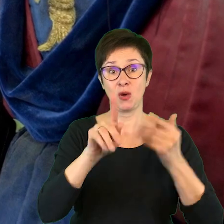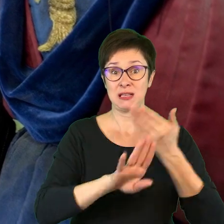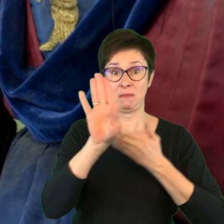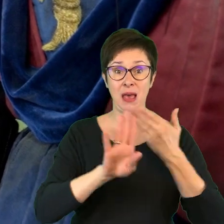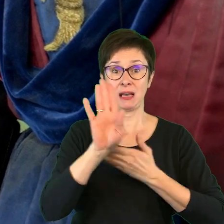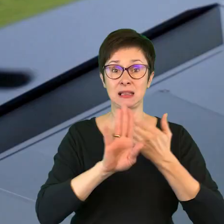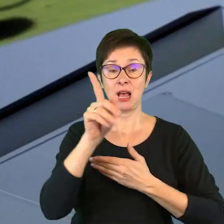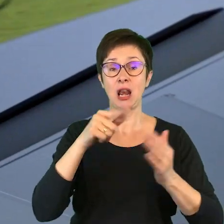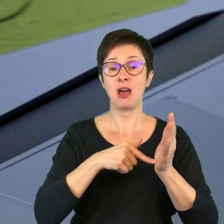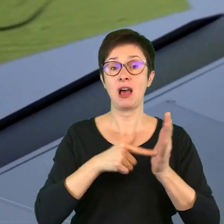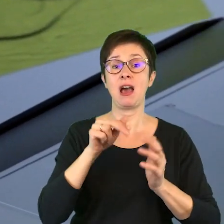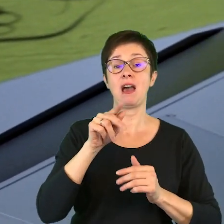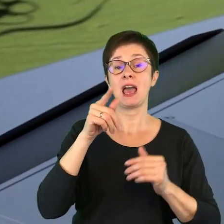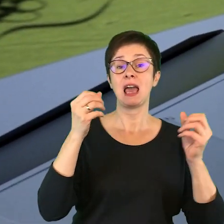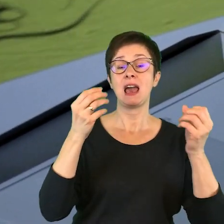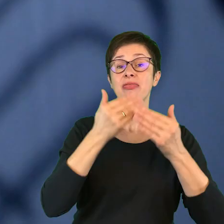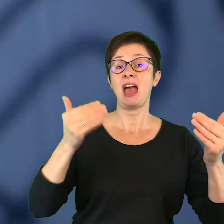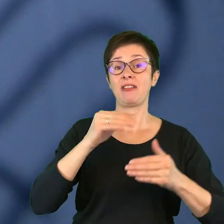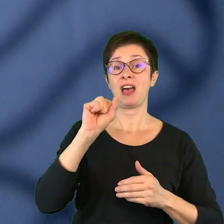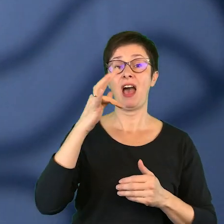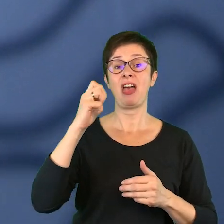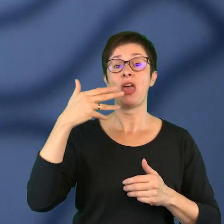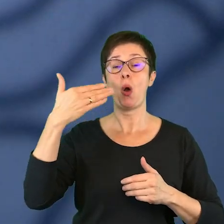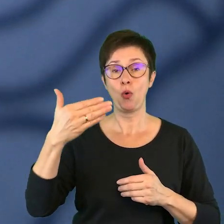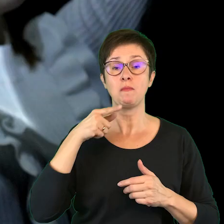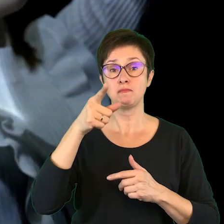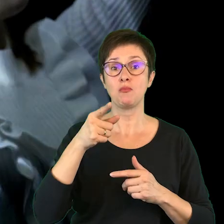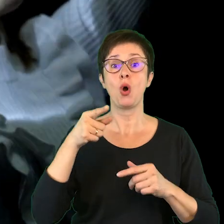z repertuaru Teatru Ateneum. Uczestnicy obejrzeli spektakle